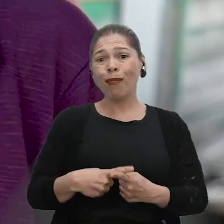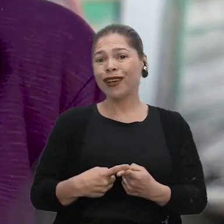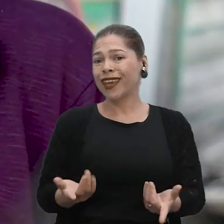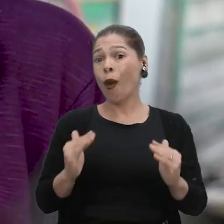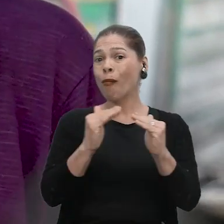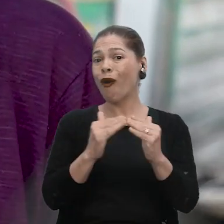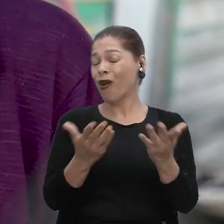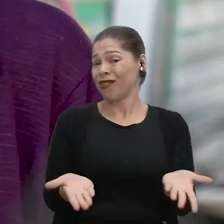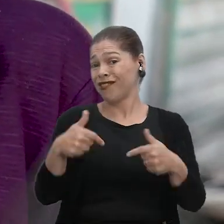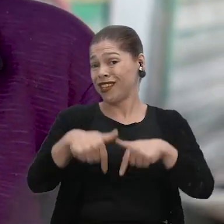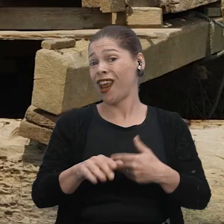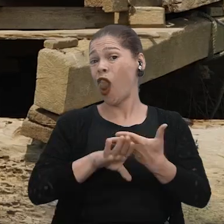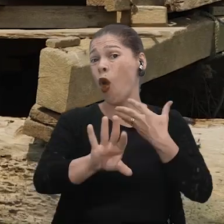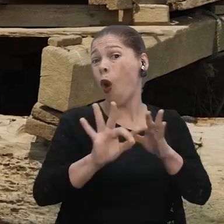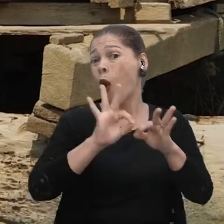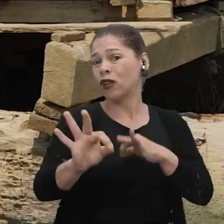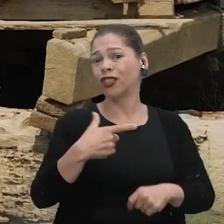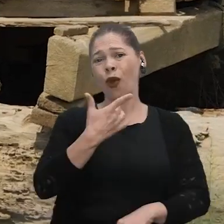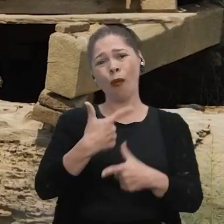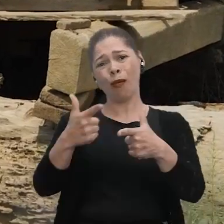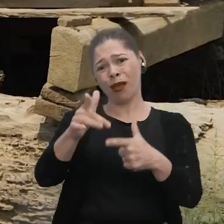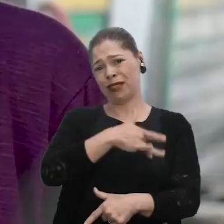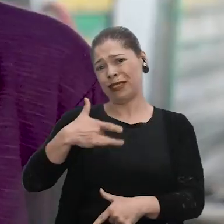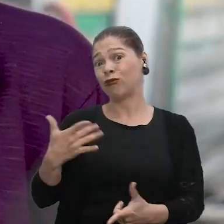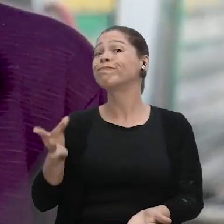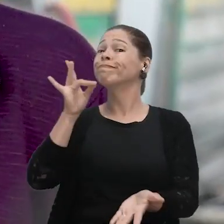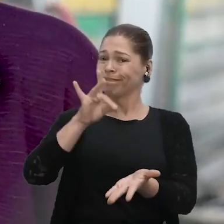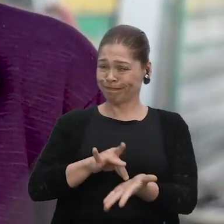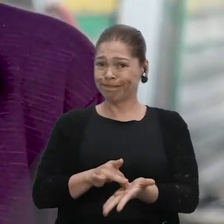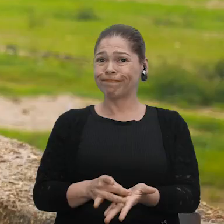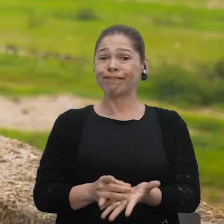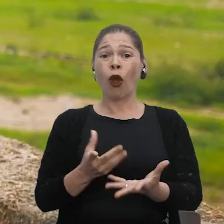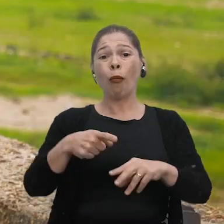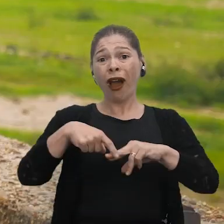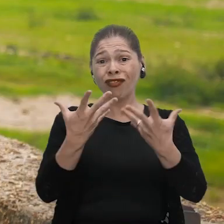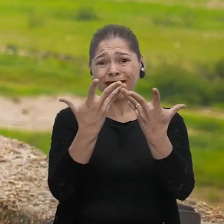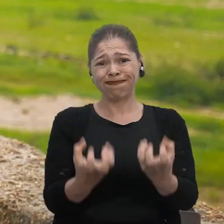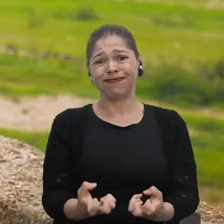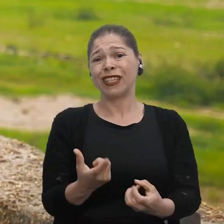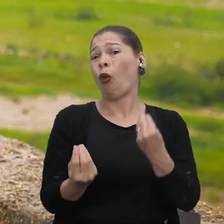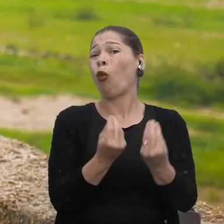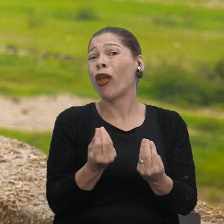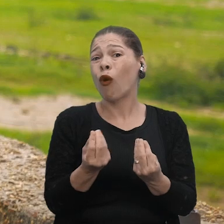aqui dentro da minha moradia, porque eu tenho um problema de saúde. Então essa é a verdade, né? Com a seca, a gente não tem como trazer,